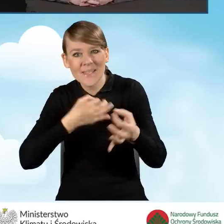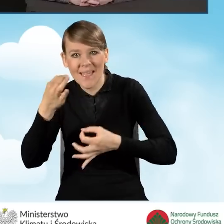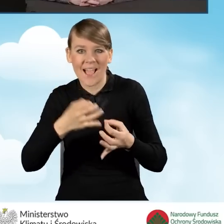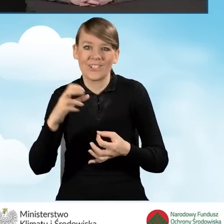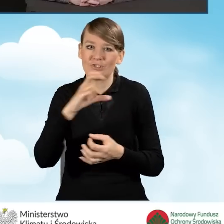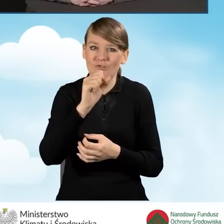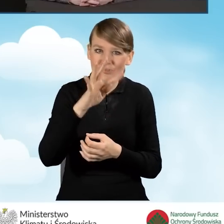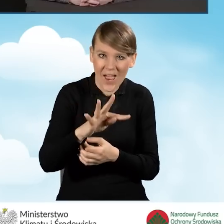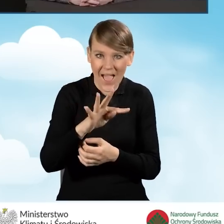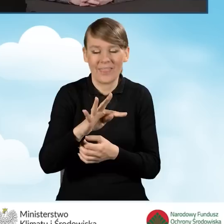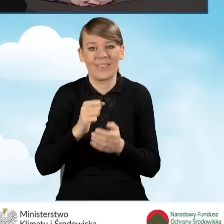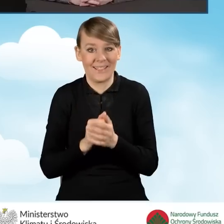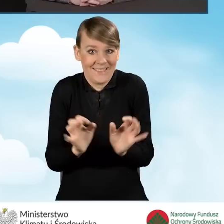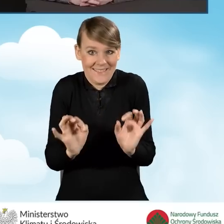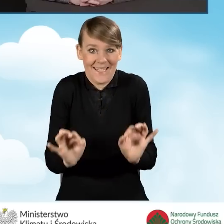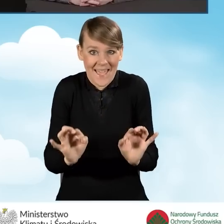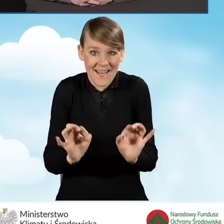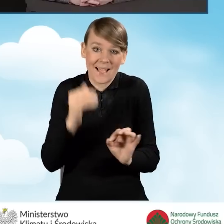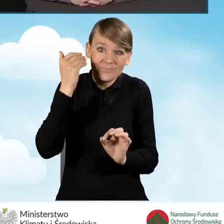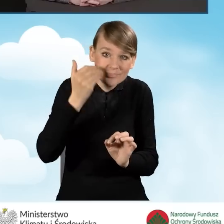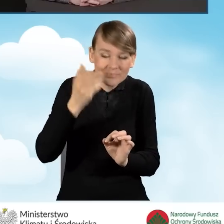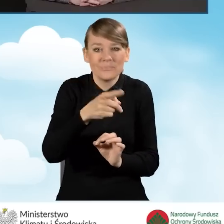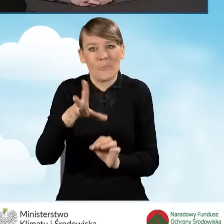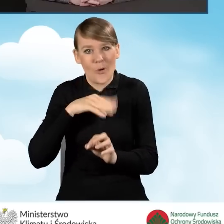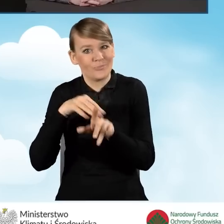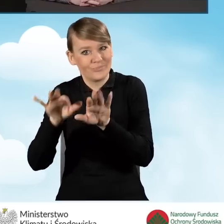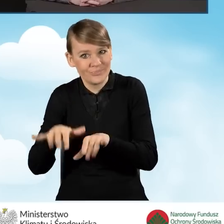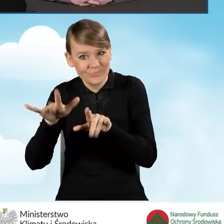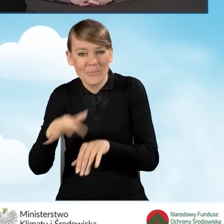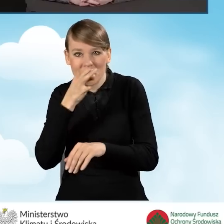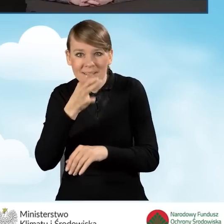W trakcie dzisiejszej prezentacji będziemy odpowiadać na bieżąco,